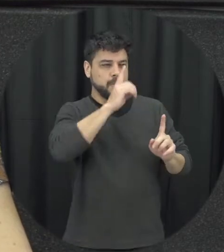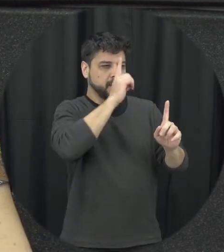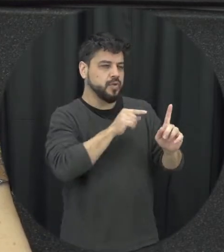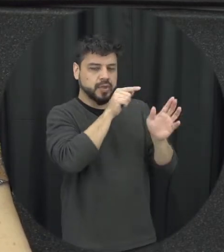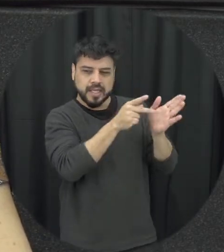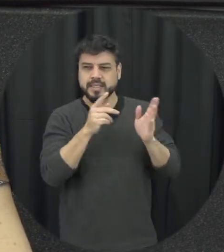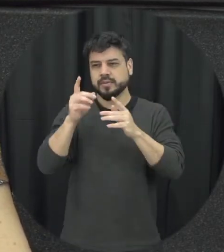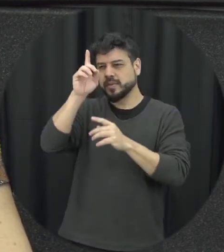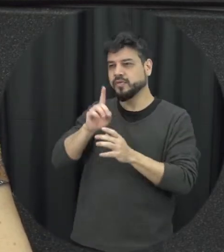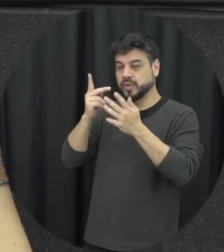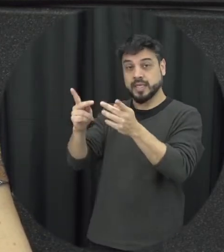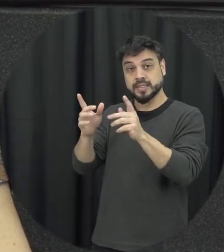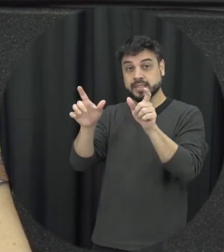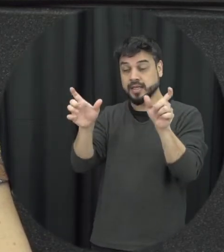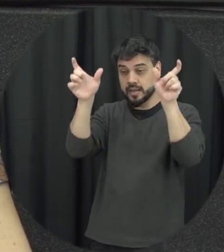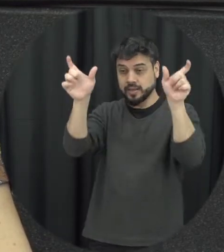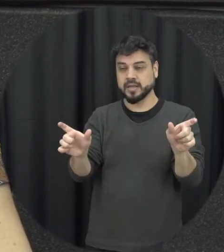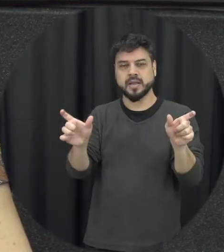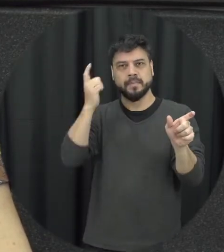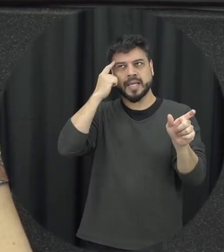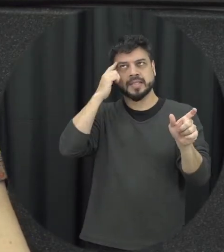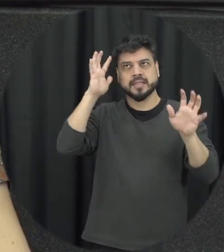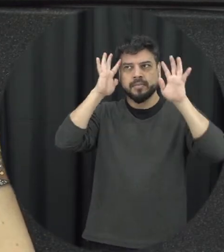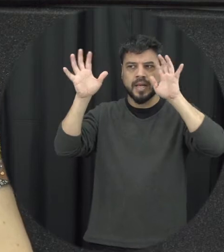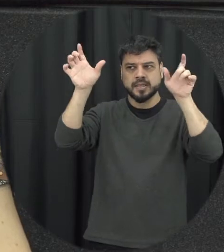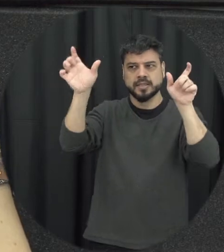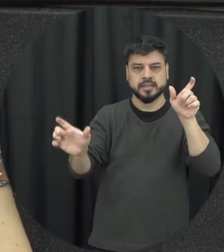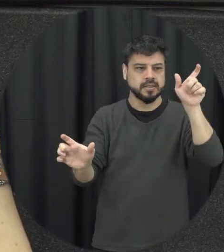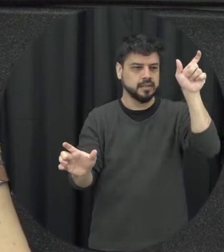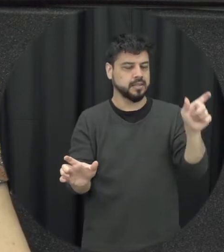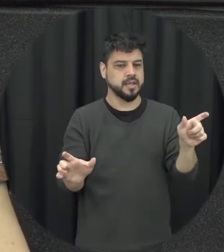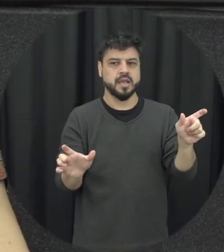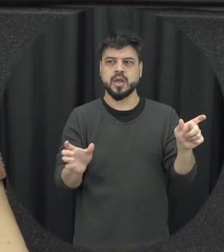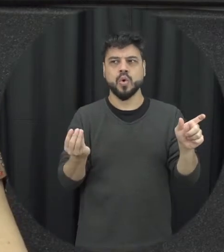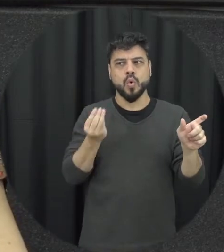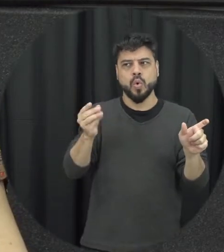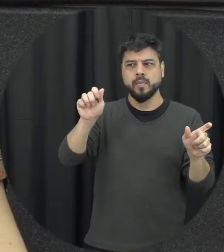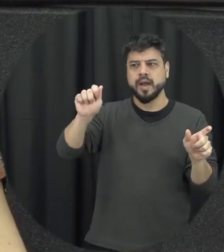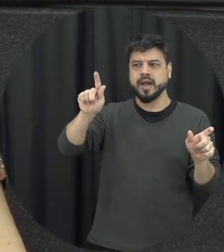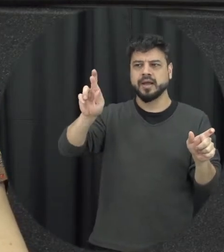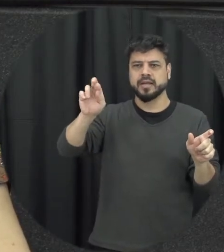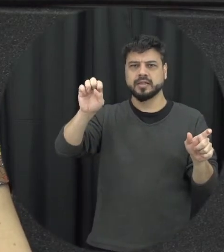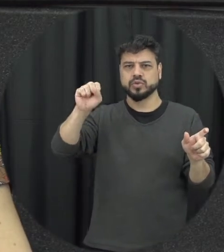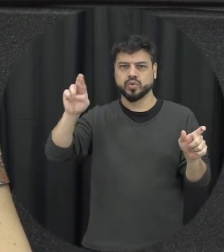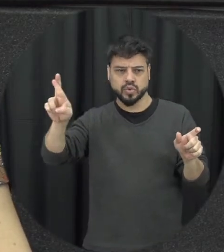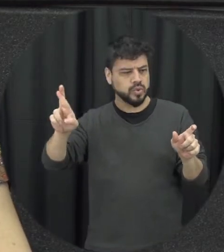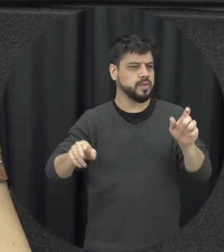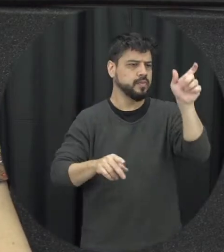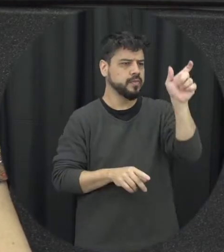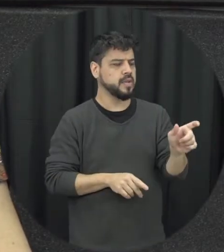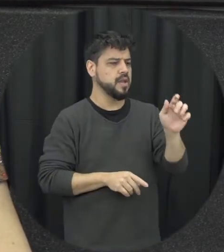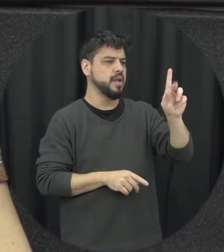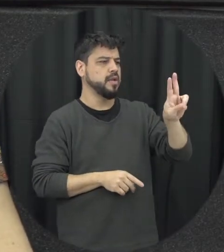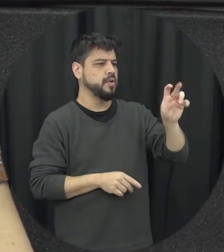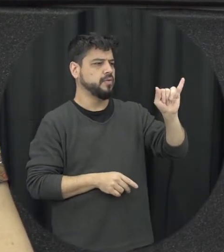a gente vai construir uma imagem uma ideia de quem poderia ser uma vítima uma vez eu sou o tamanho